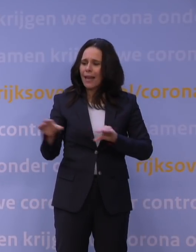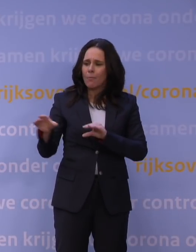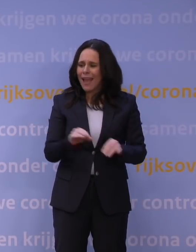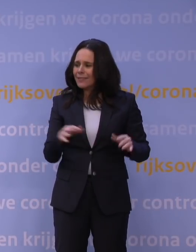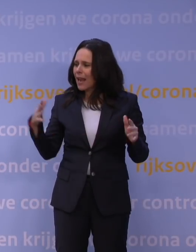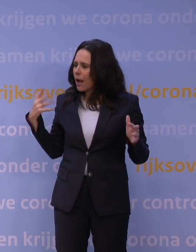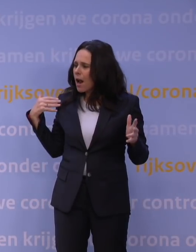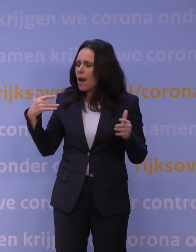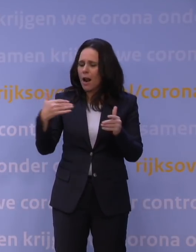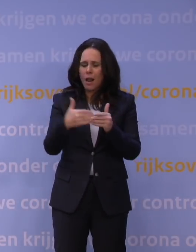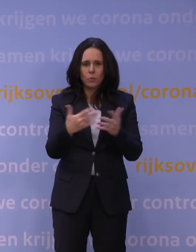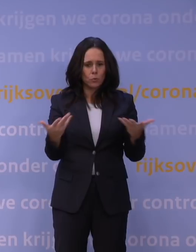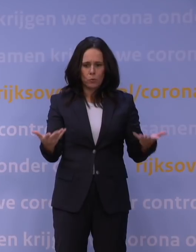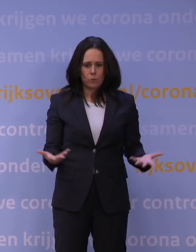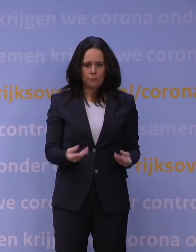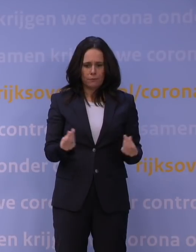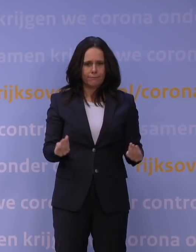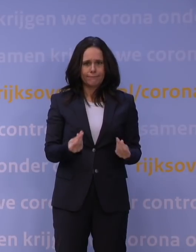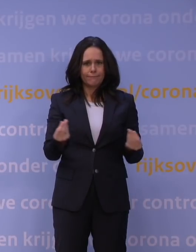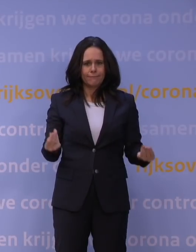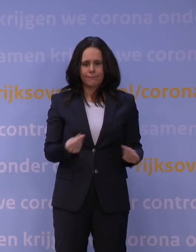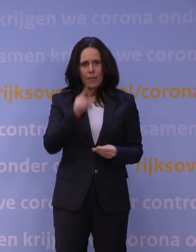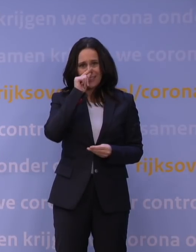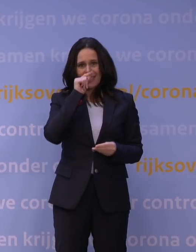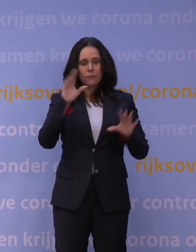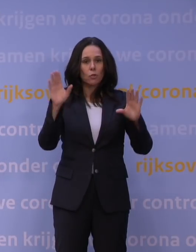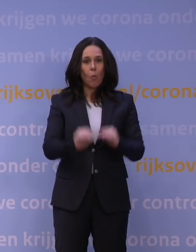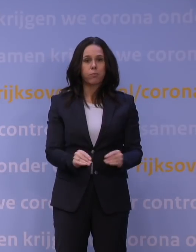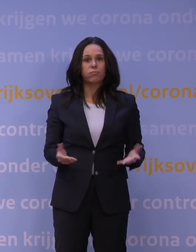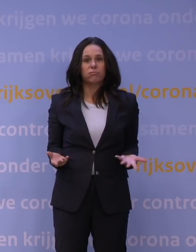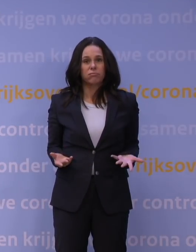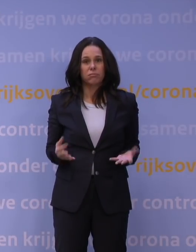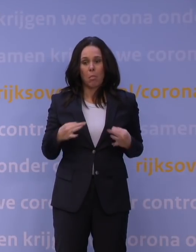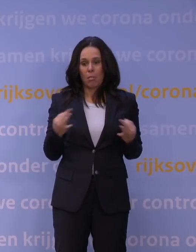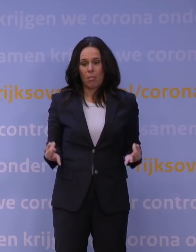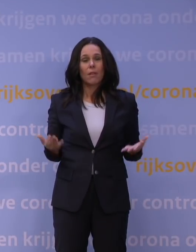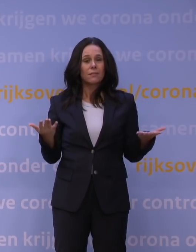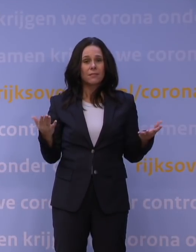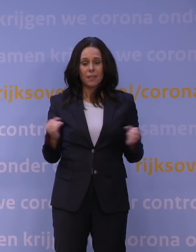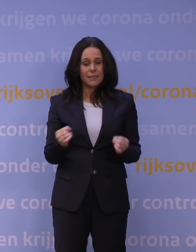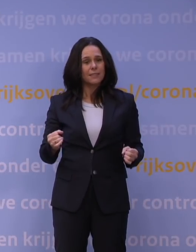door hun reserves heen zijn, dat het vlees van de botten is, dat ze het moeilijker aankunnen nu. Dan zijn die steunregelingen er wel,